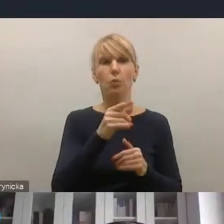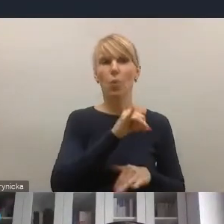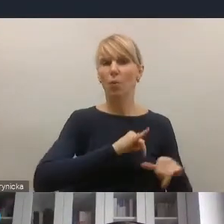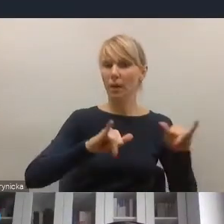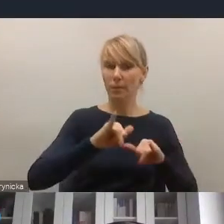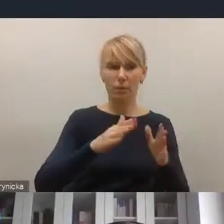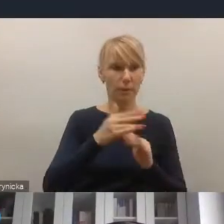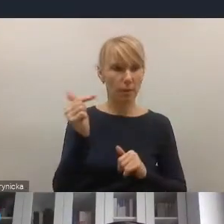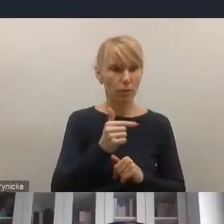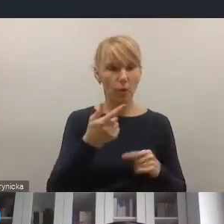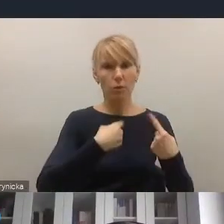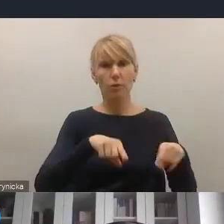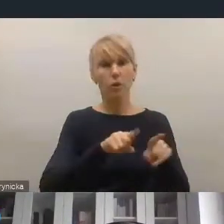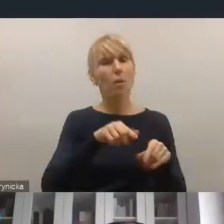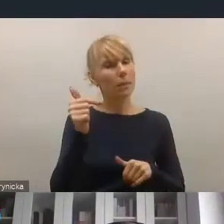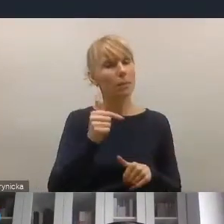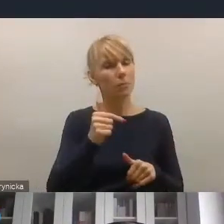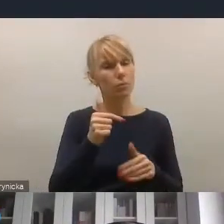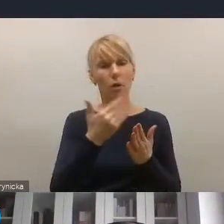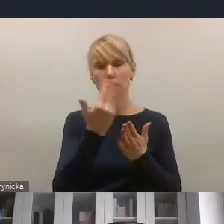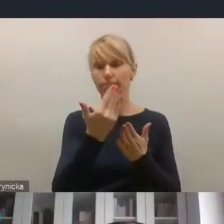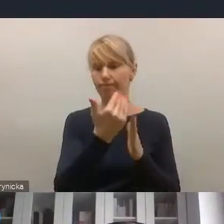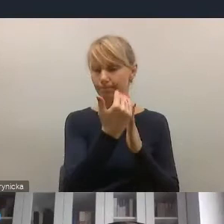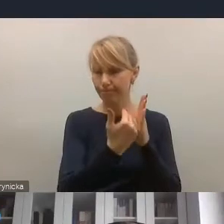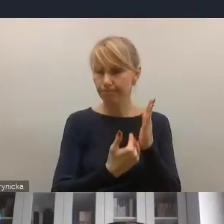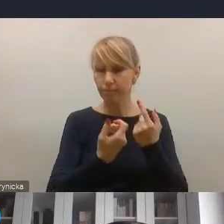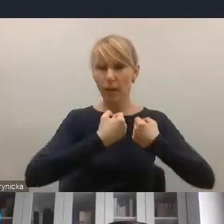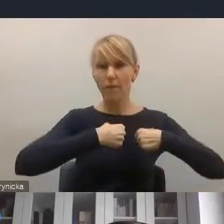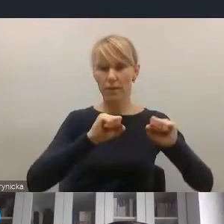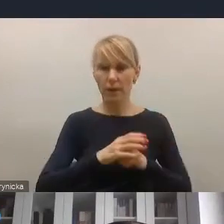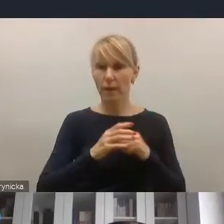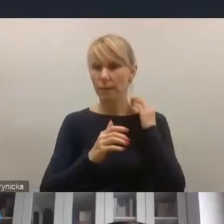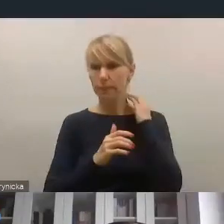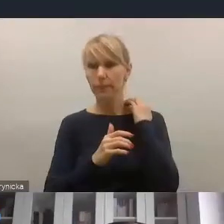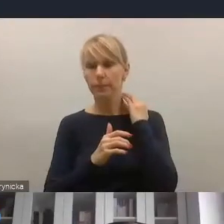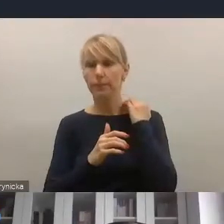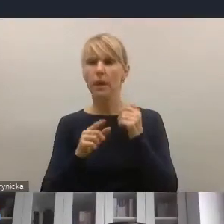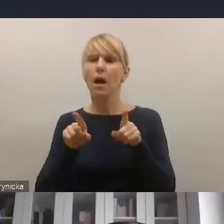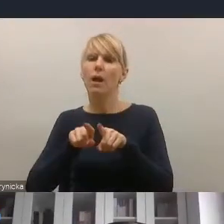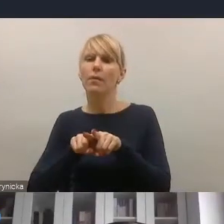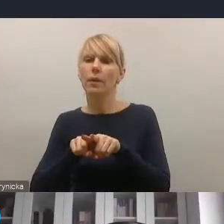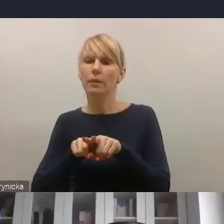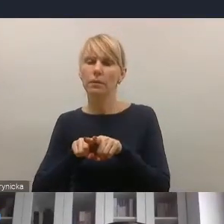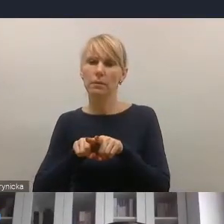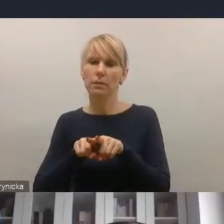i będzie tym nowym wyzwaniem dla miast i gmin, z drugiej jest też w jakimś sensie też pewną szansą i pewnym wyzwaniem rozwojowym.